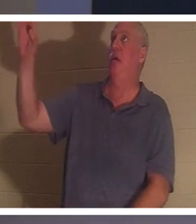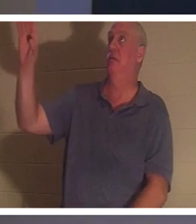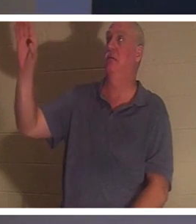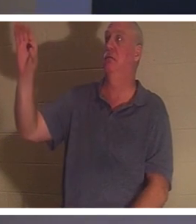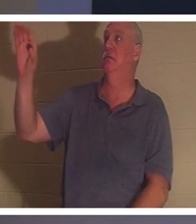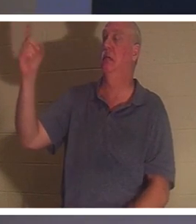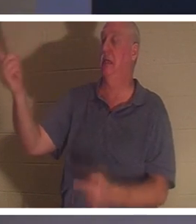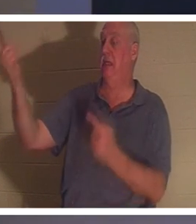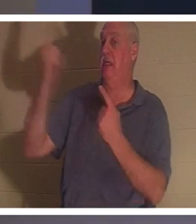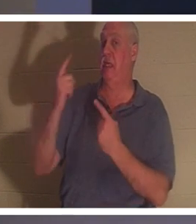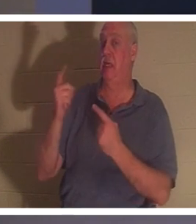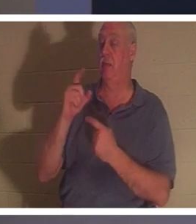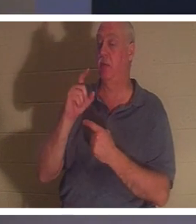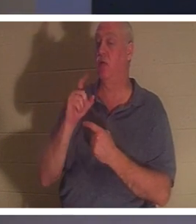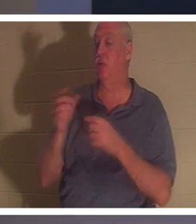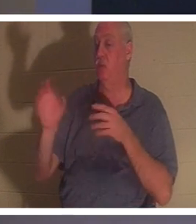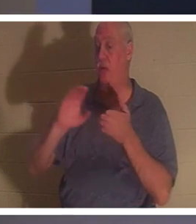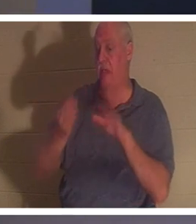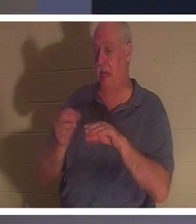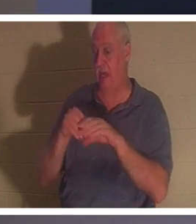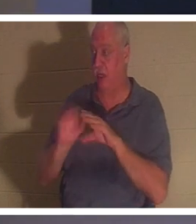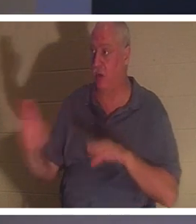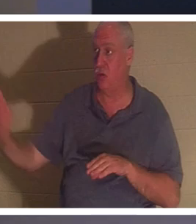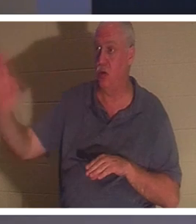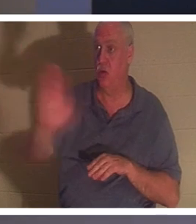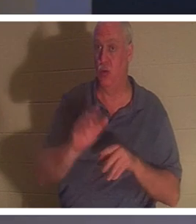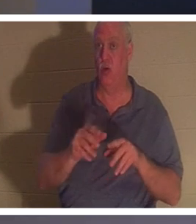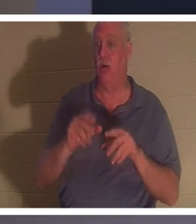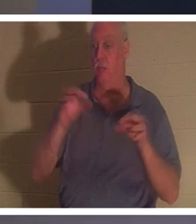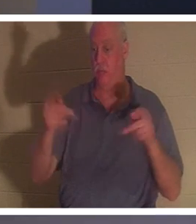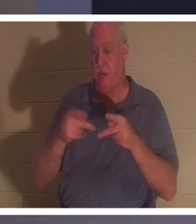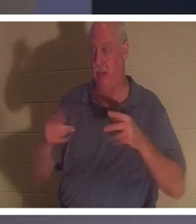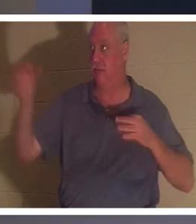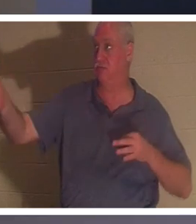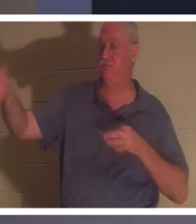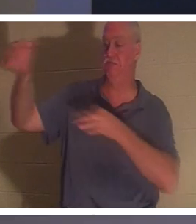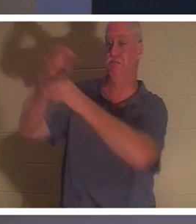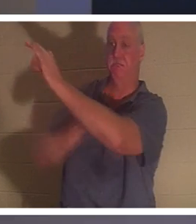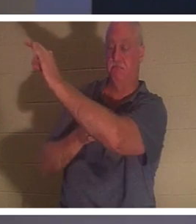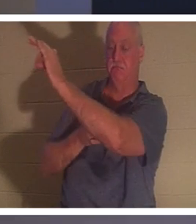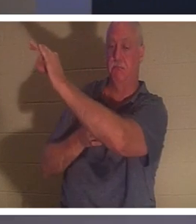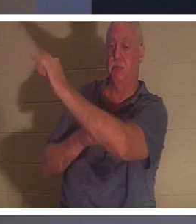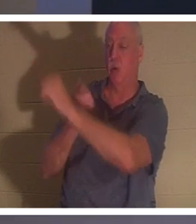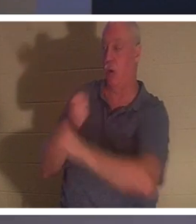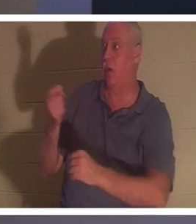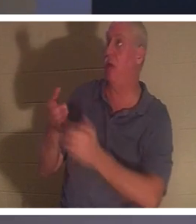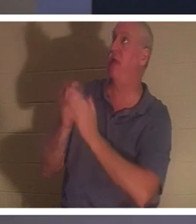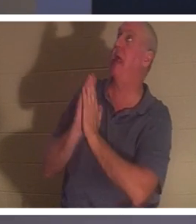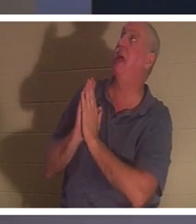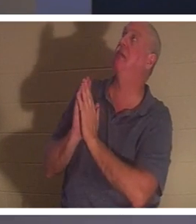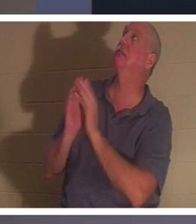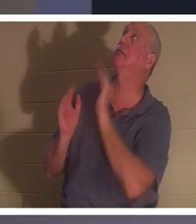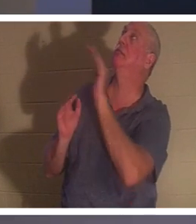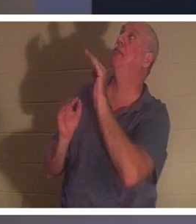an deiner Stelle gestorben. Damit jeder, der Ihn fragt: „Herr, ich habe mein Leben so durcheinander gebracht, wie ich es